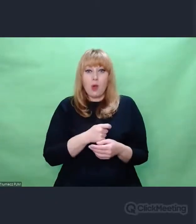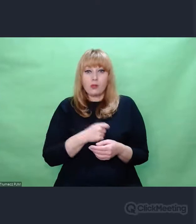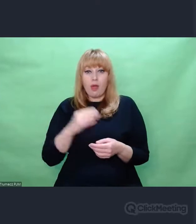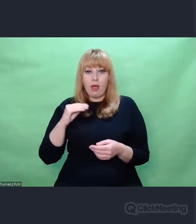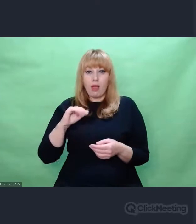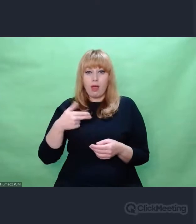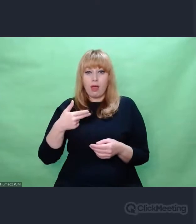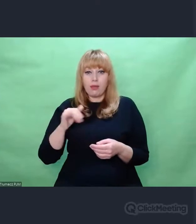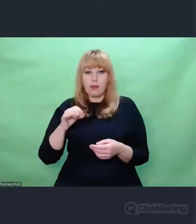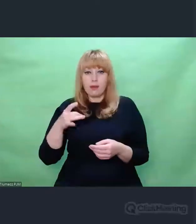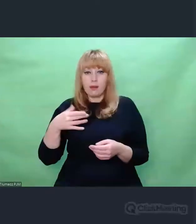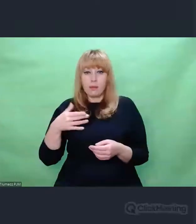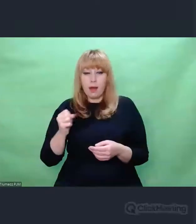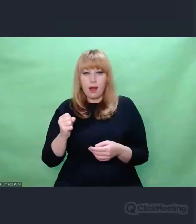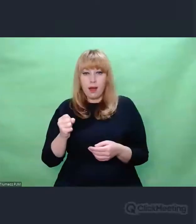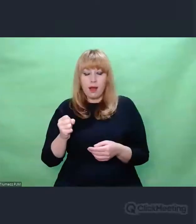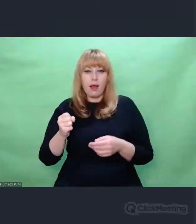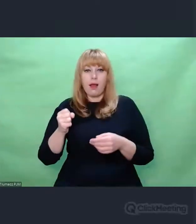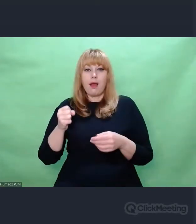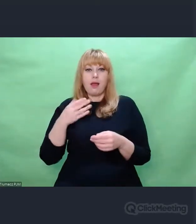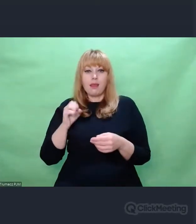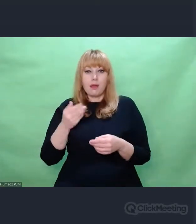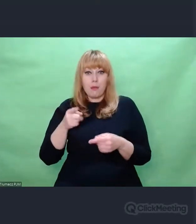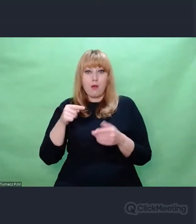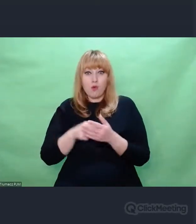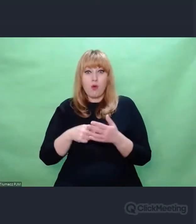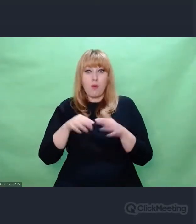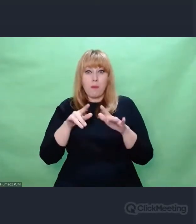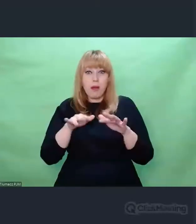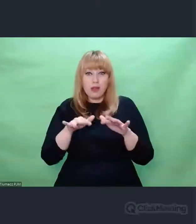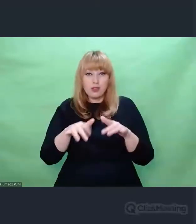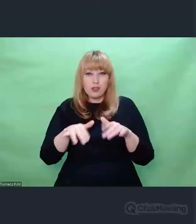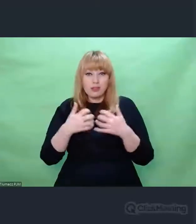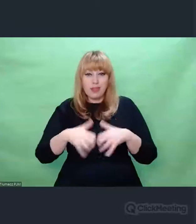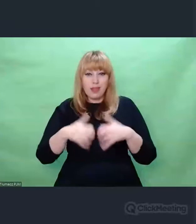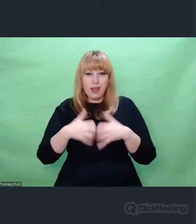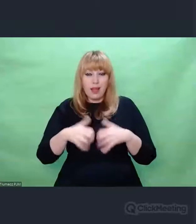służyć rozszyfrowaniu i szyfrowaniu